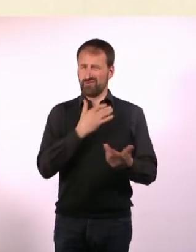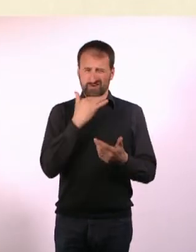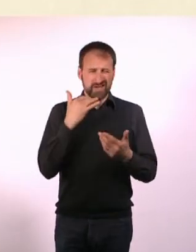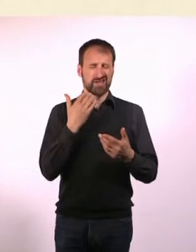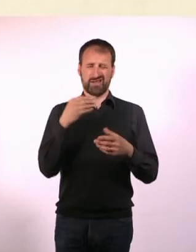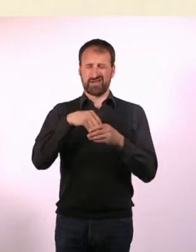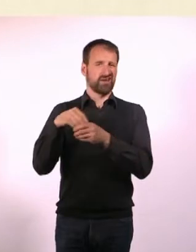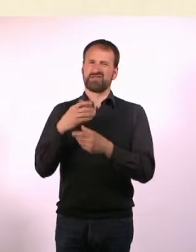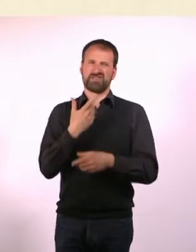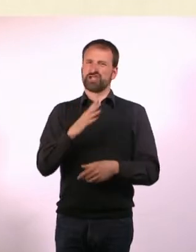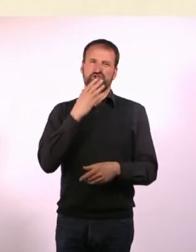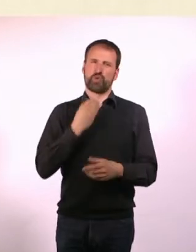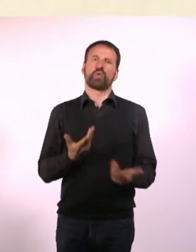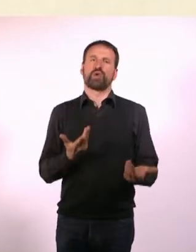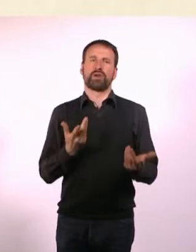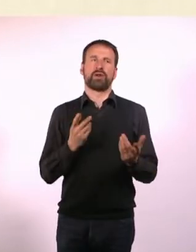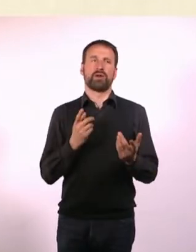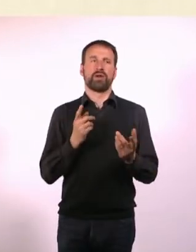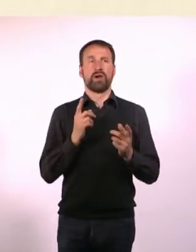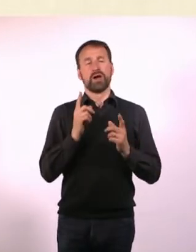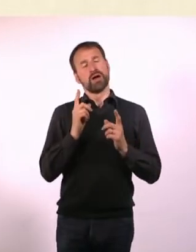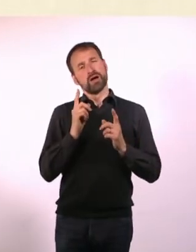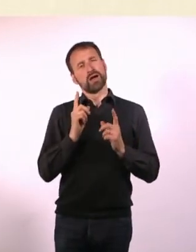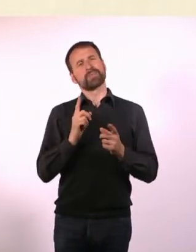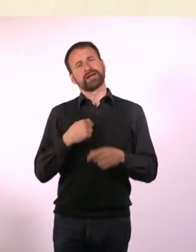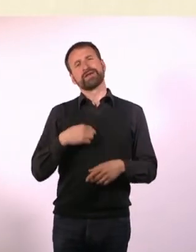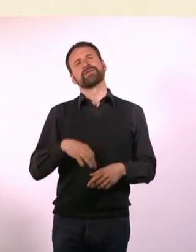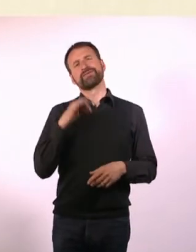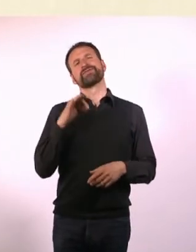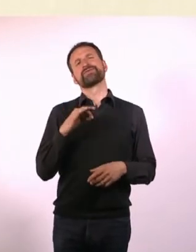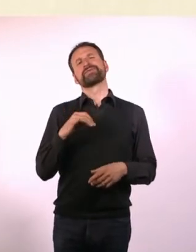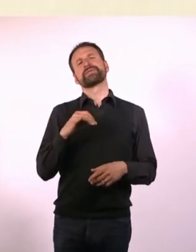Aber ich finde es schwierig, dass auf den meisten Büchern zu solchen Themen ...